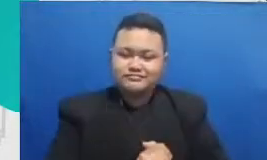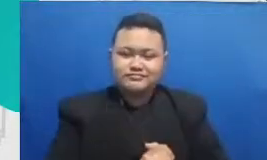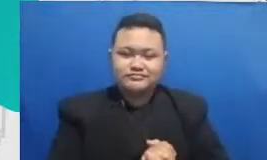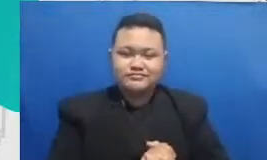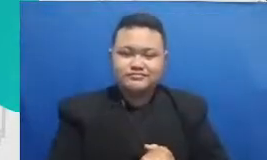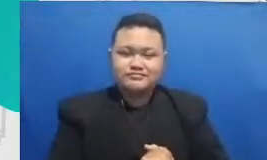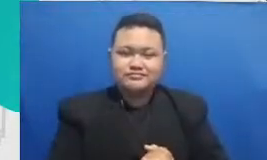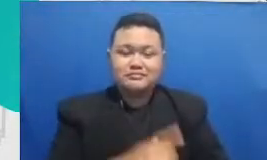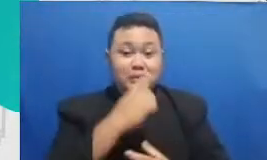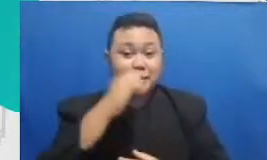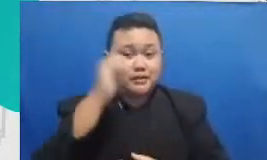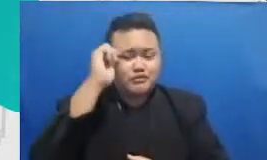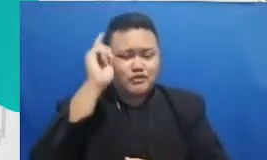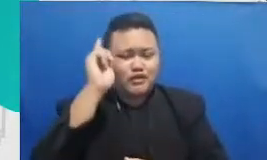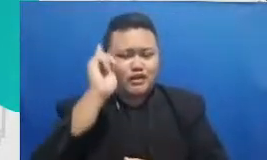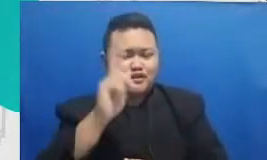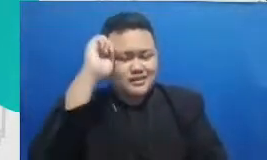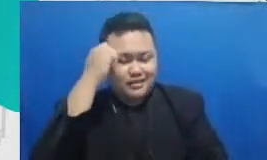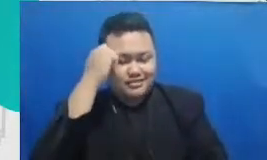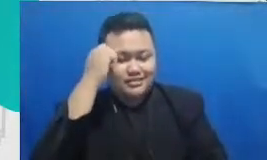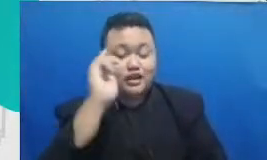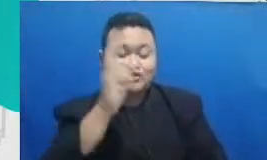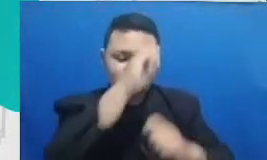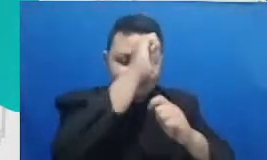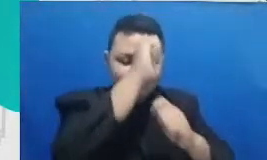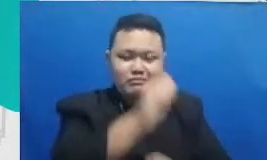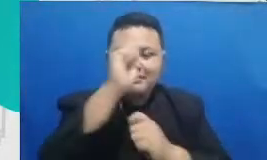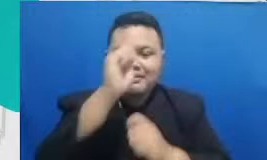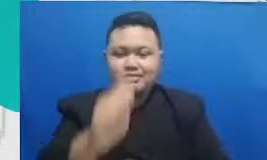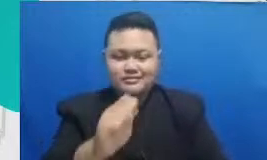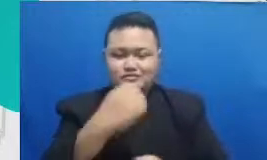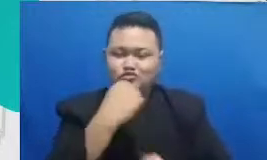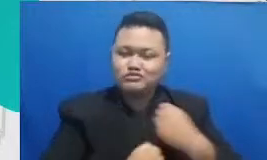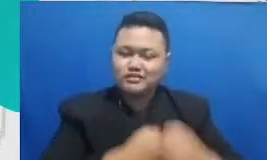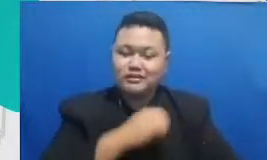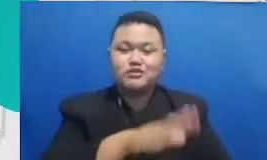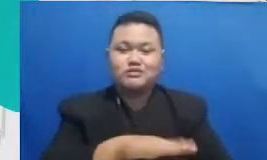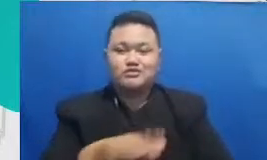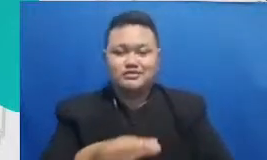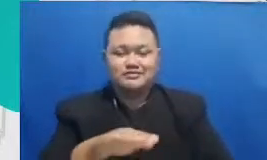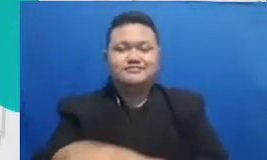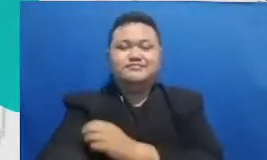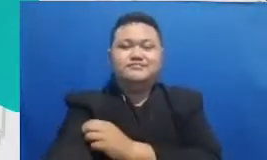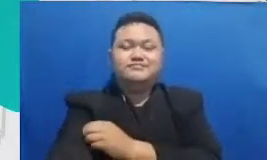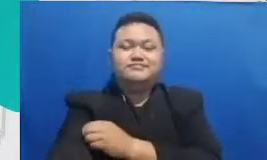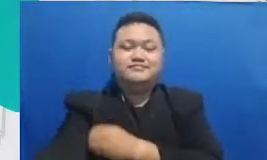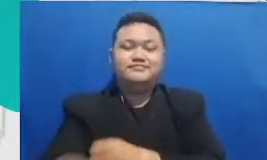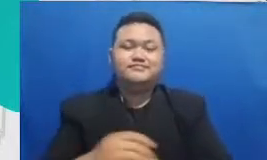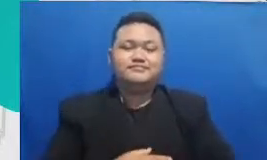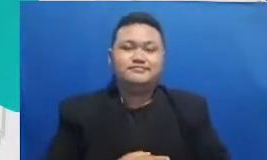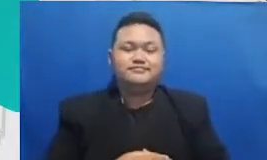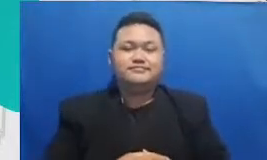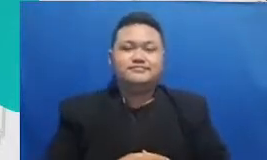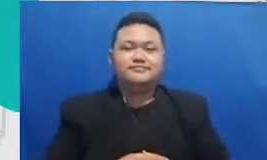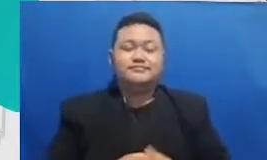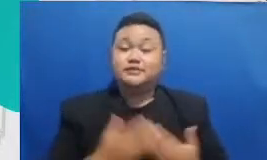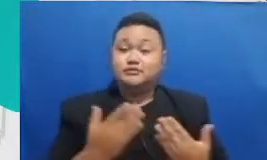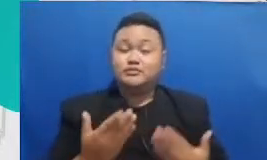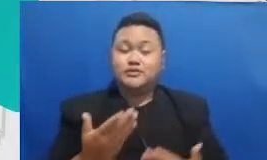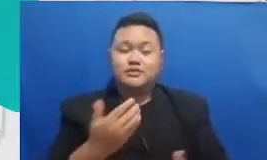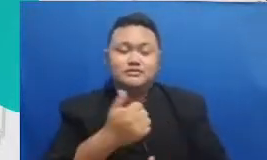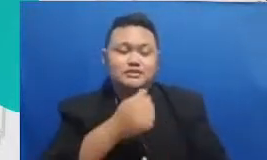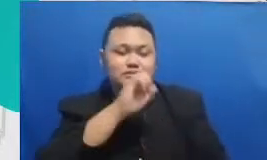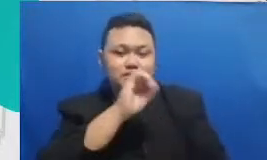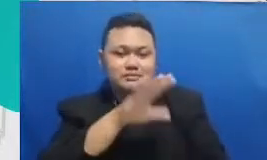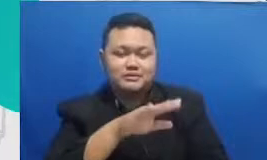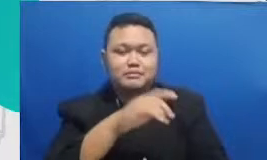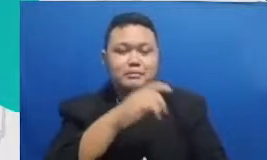usaha dan hasil mereka Hai mudah-mudahan itu menjawab pertanyaan paywuzz pertanyaan kita